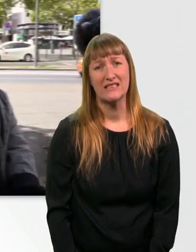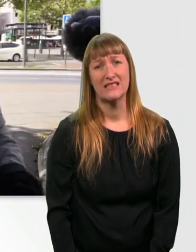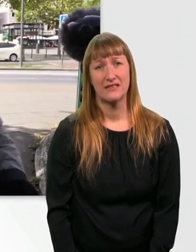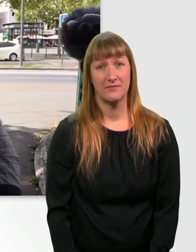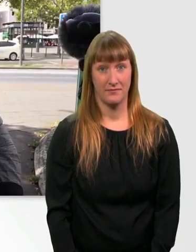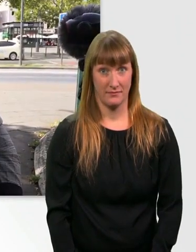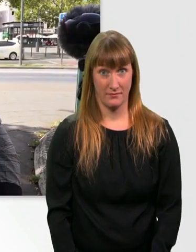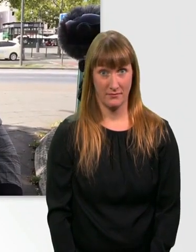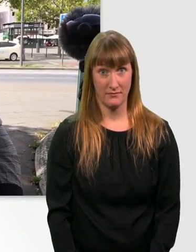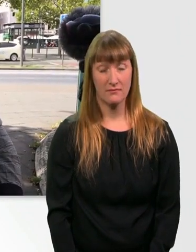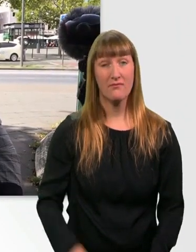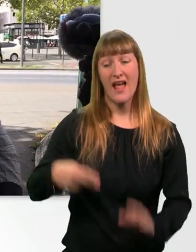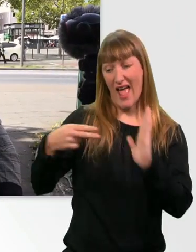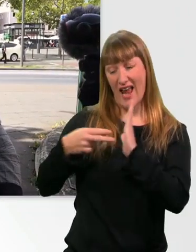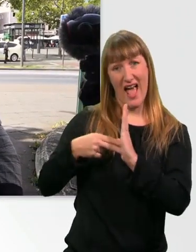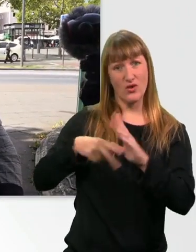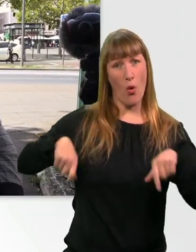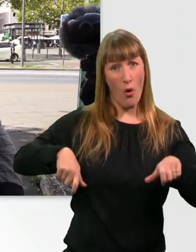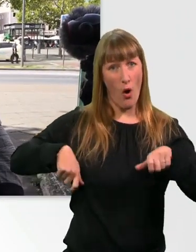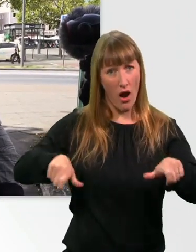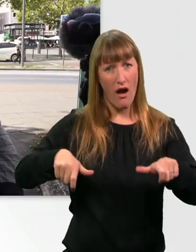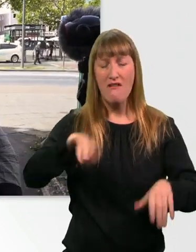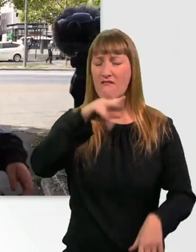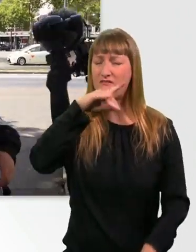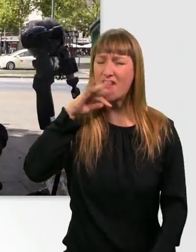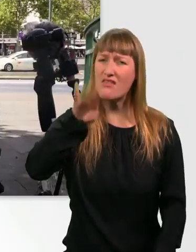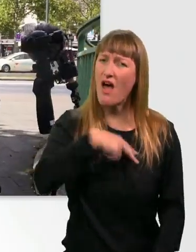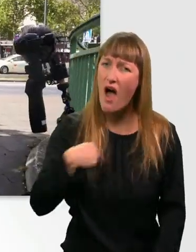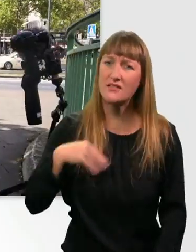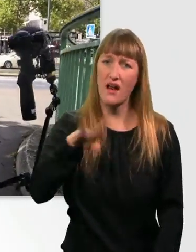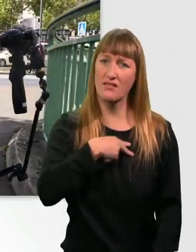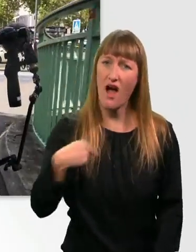Mein E-Rolli hat wirklich nur Nachteile. Er ist zu schwer.